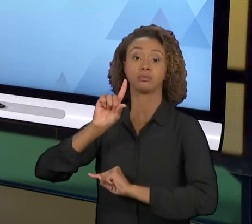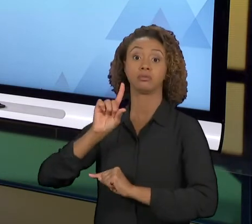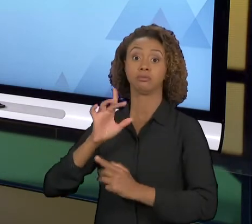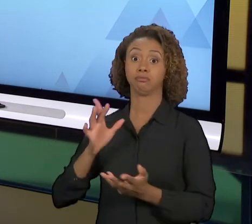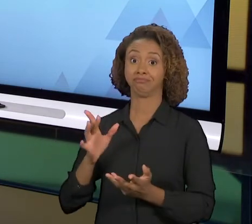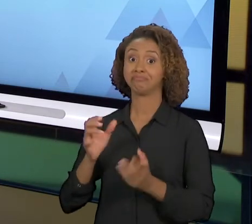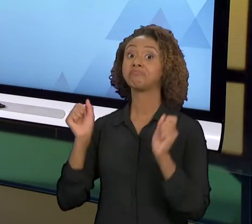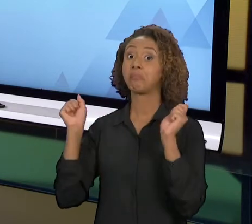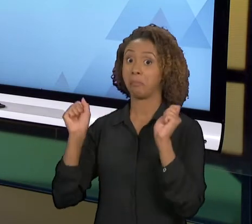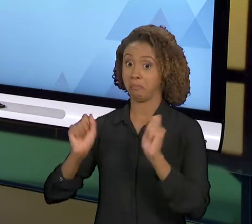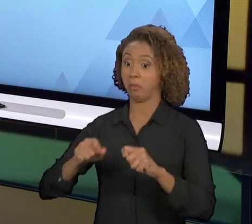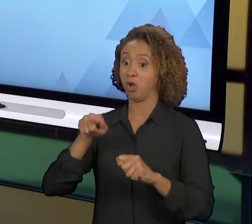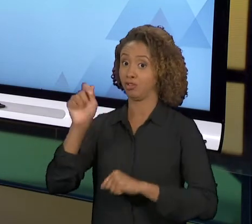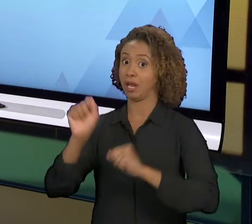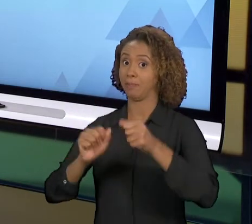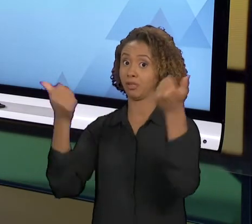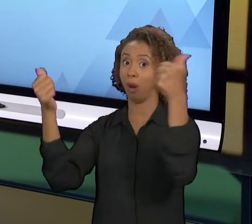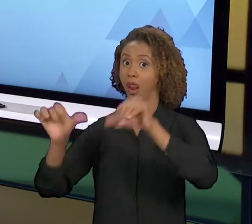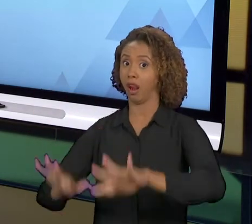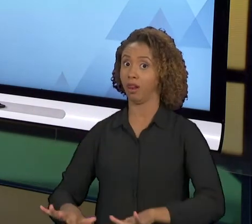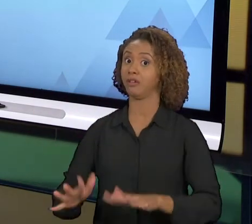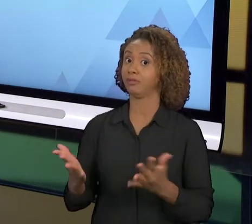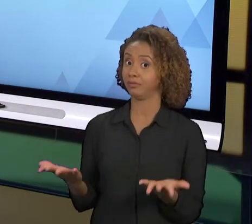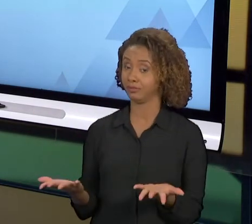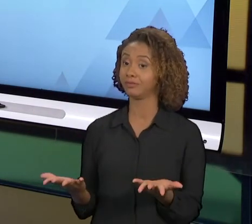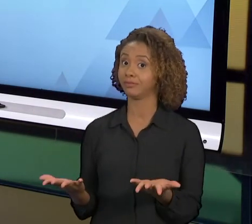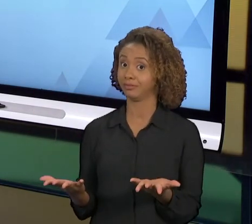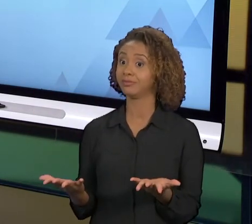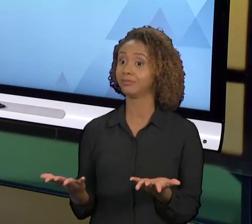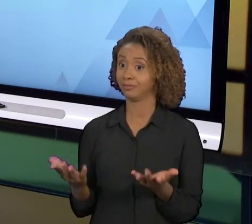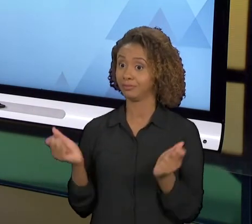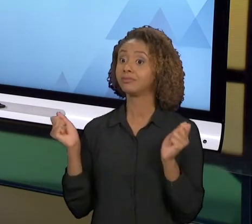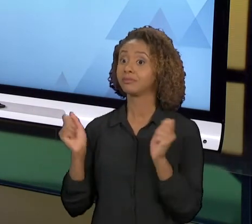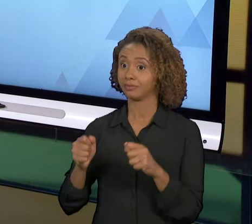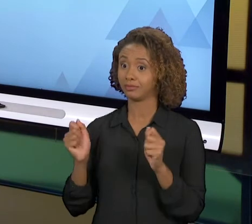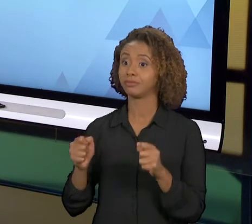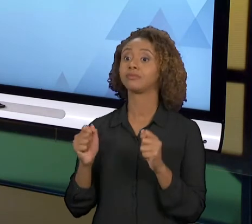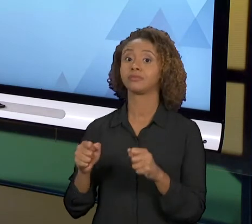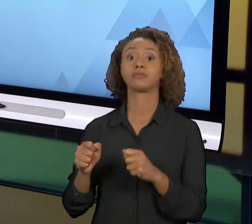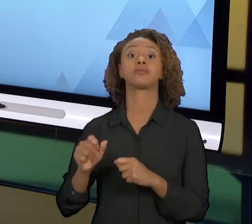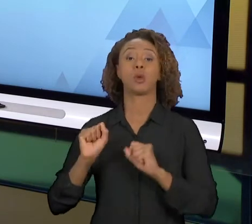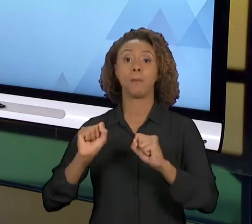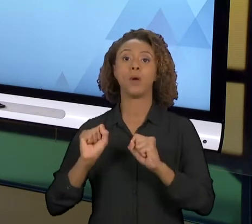FRACASSO É MUITO GRANDE. E SE TEM A REENGENHARIA DE PROCESSO, COMO É LOCALIZADO ELA TEM CONDIÇÕES